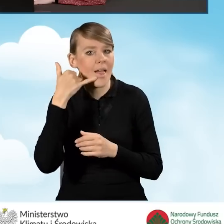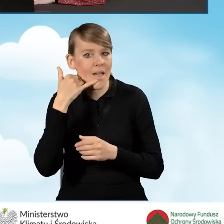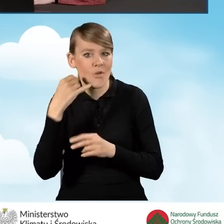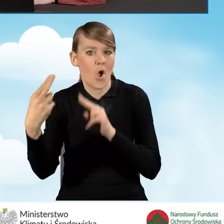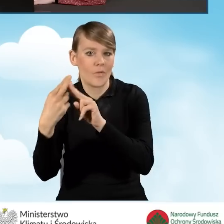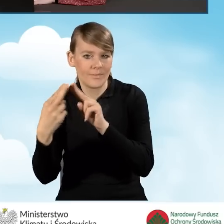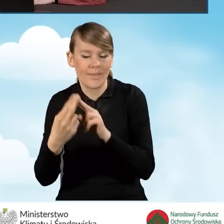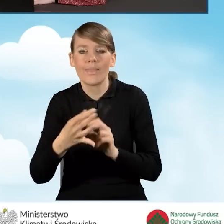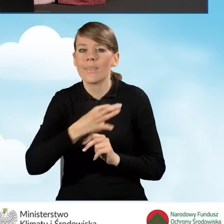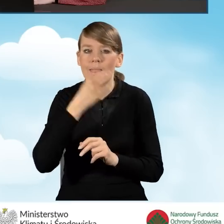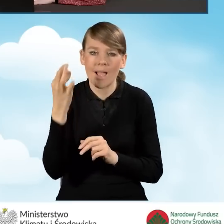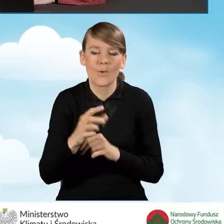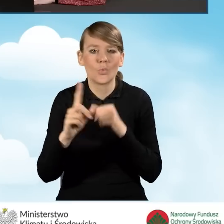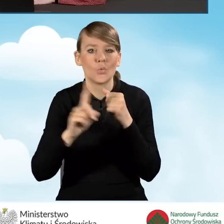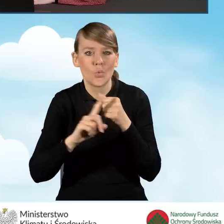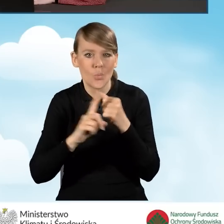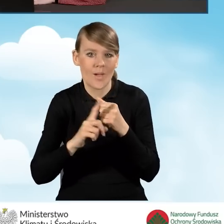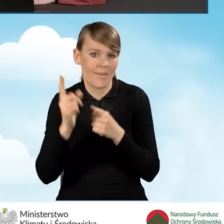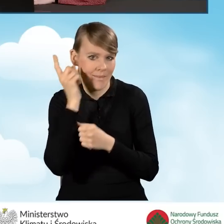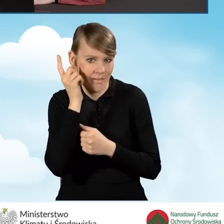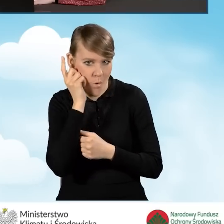Najlepiej, żeby był to numer telefonu komórkowego.